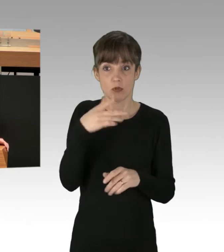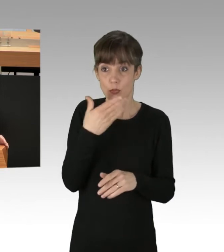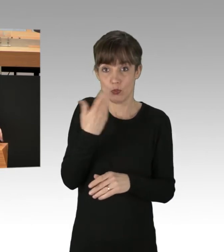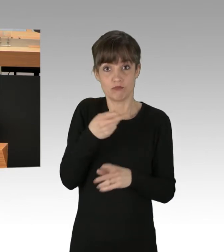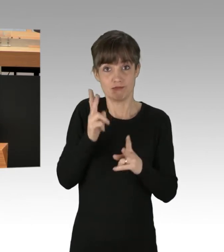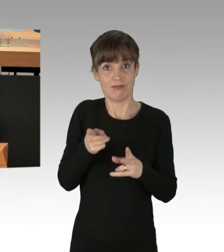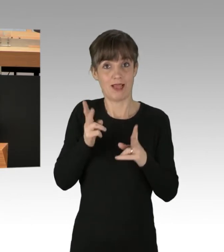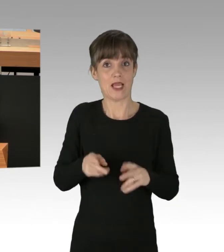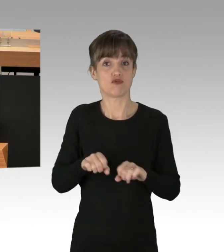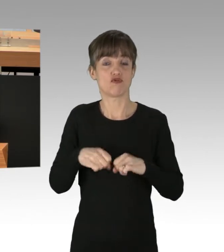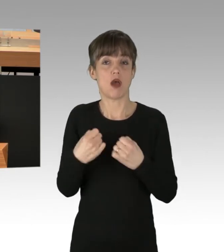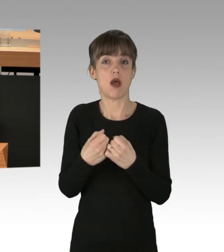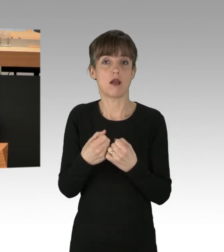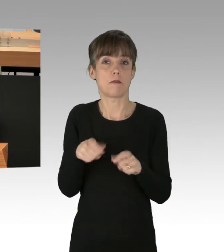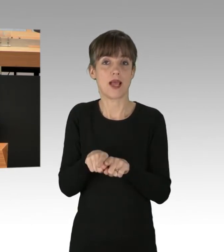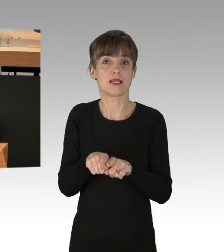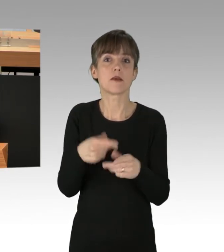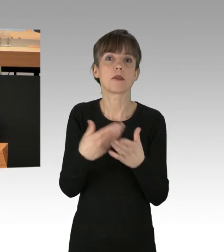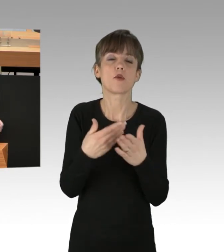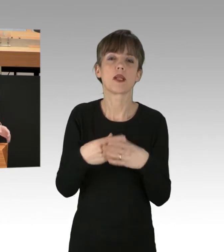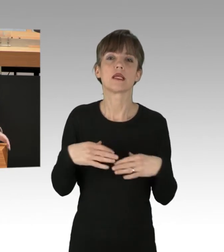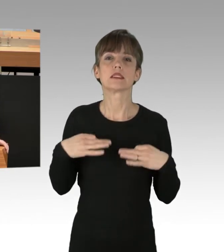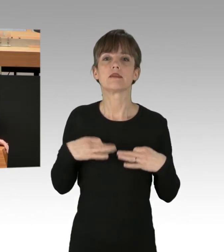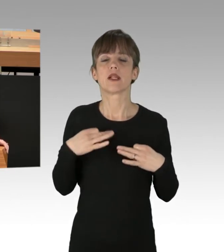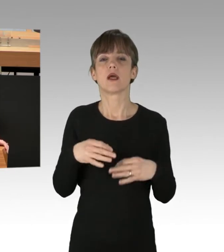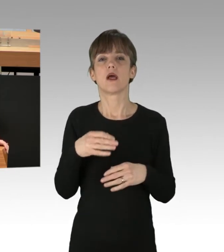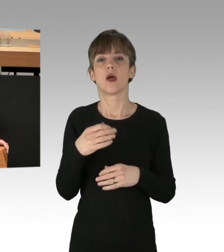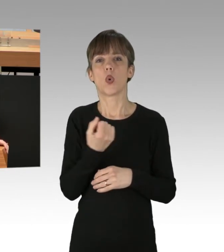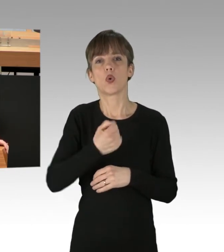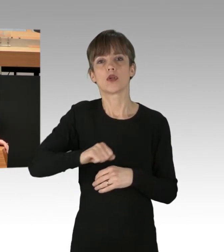etwa beispielsweise ziviler Ungehorsam gegen den Unrechtsstaat der DDR.